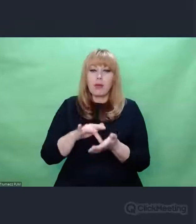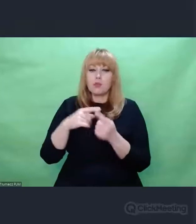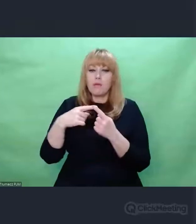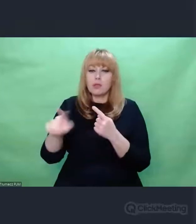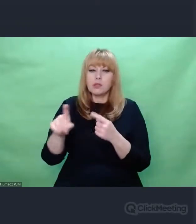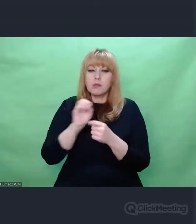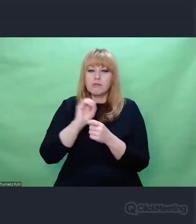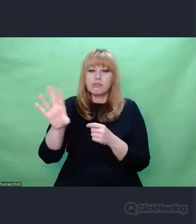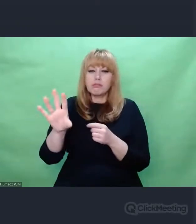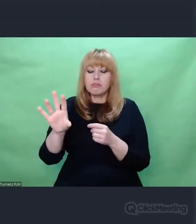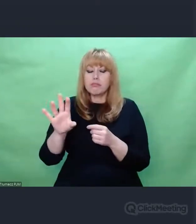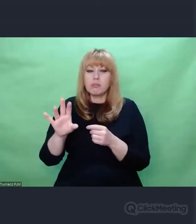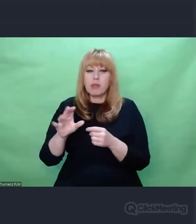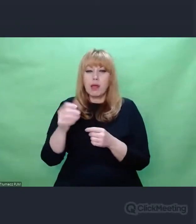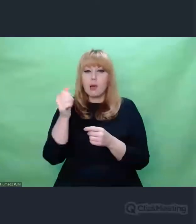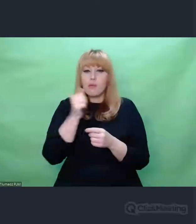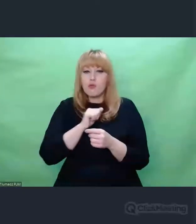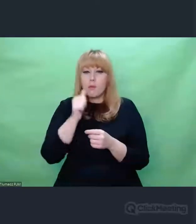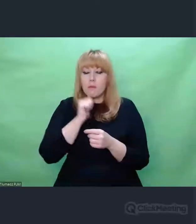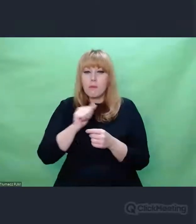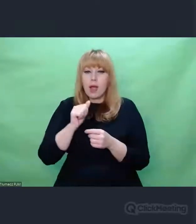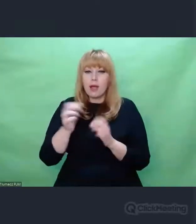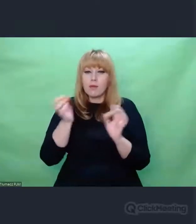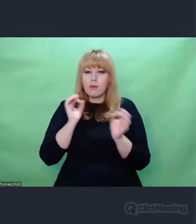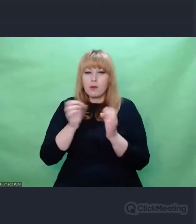Oni proszę Państwa, wysyłali sobie wiersze.